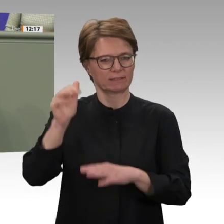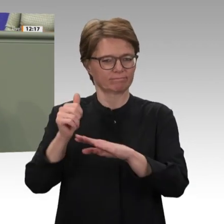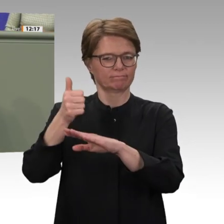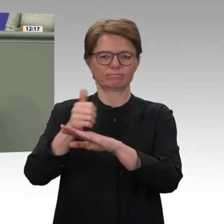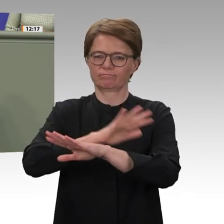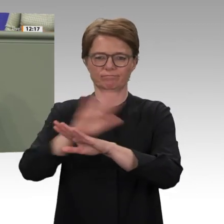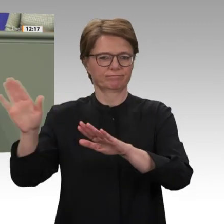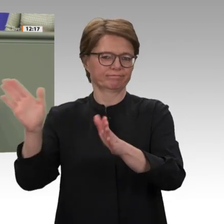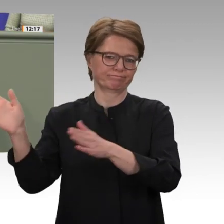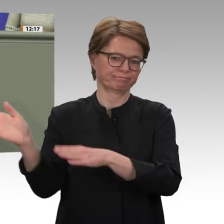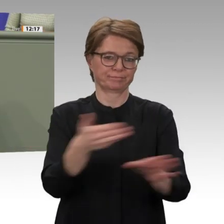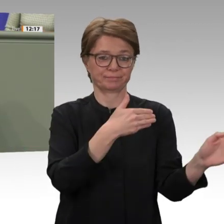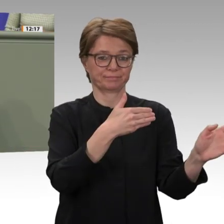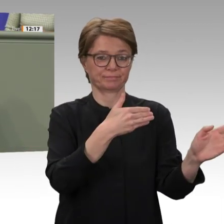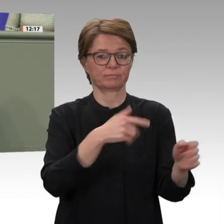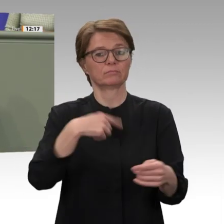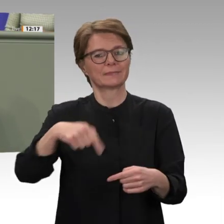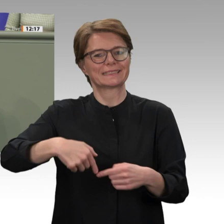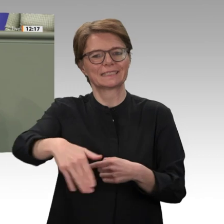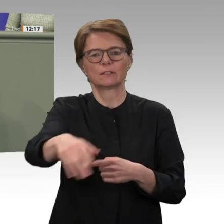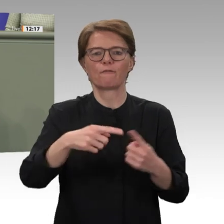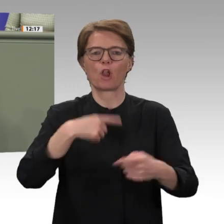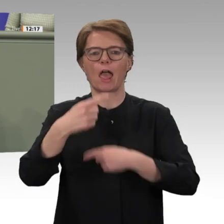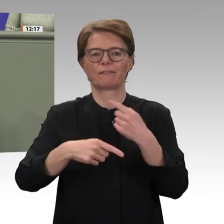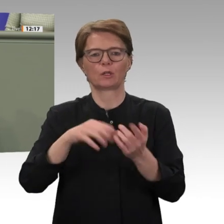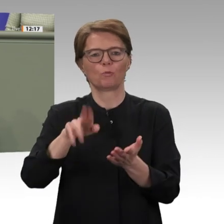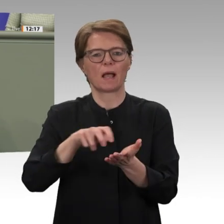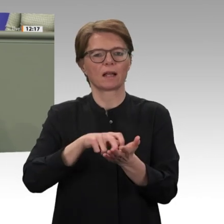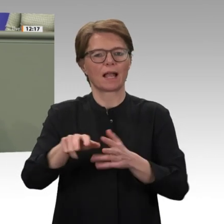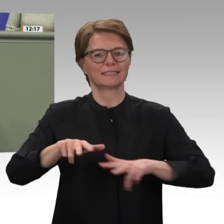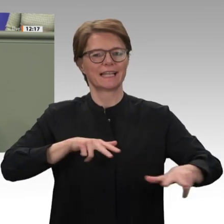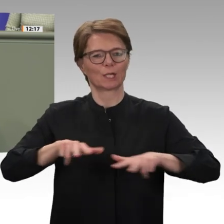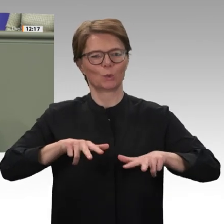Auslieferung al-Baschirs an den Internationalen Strafgerichtshof zugestimmt hat. Daran,